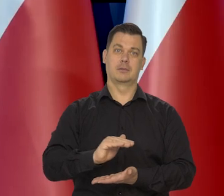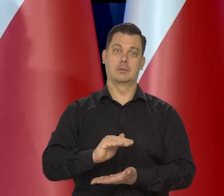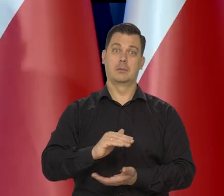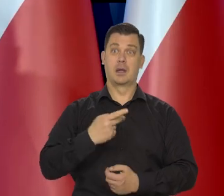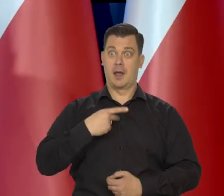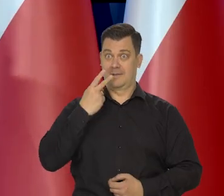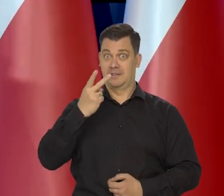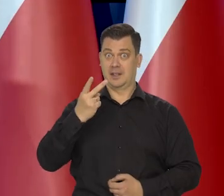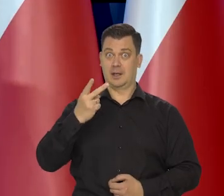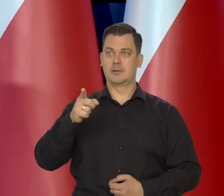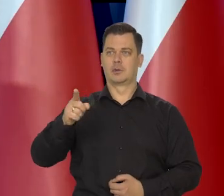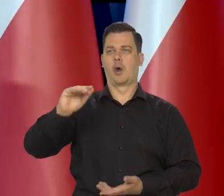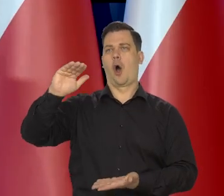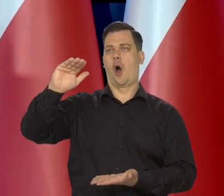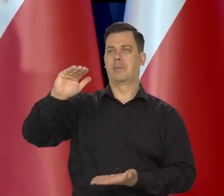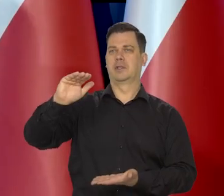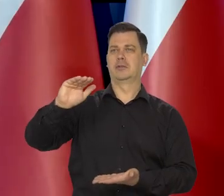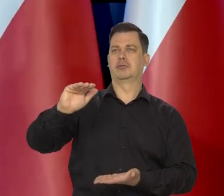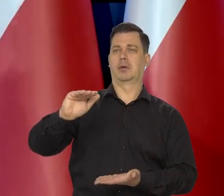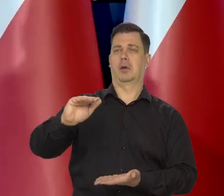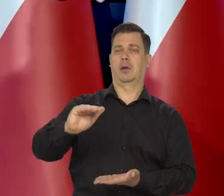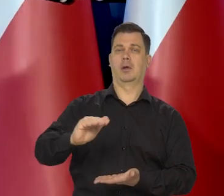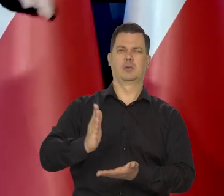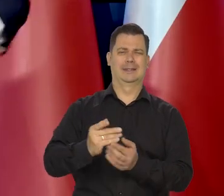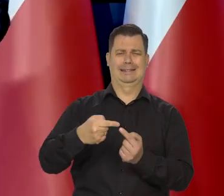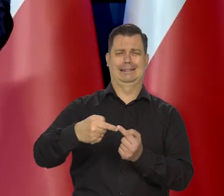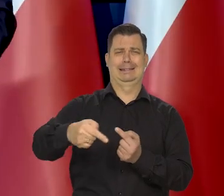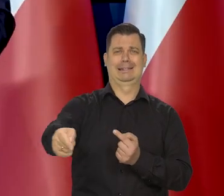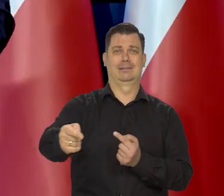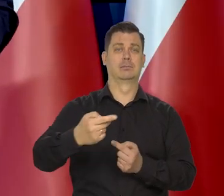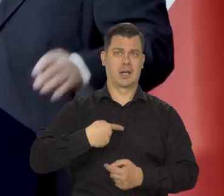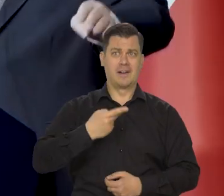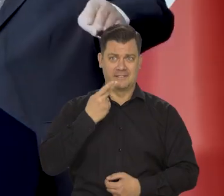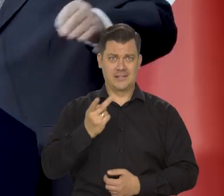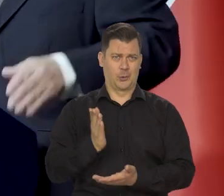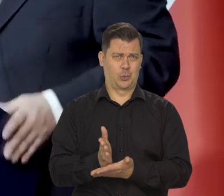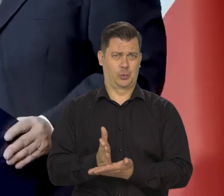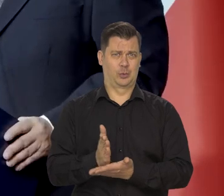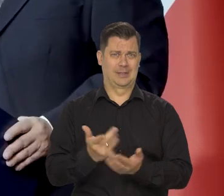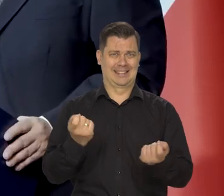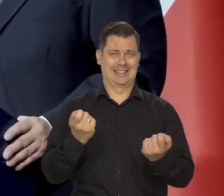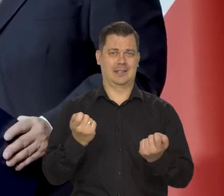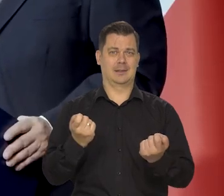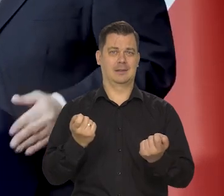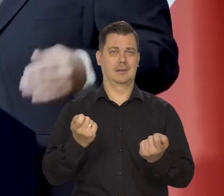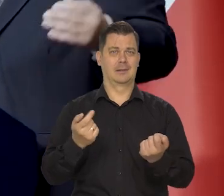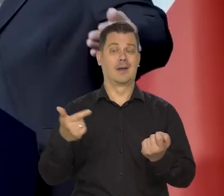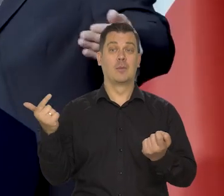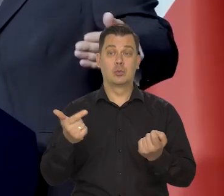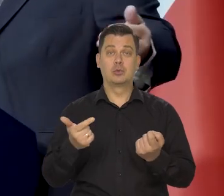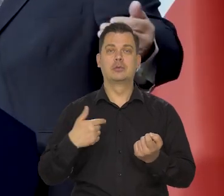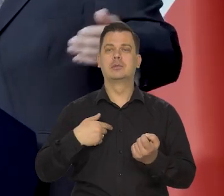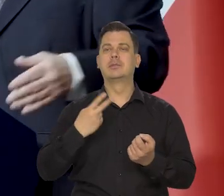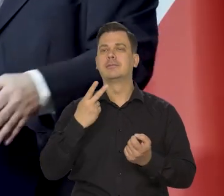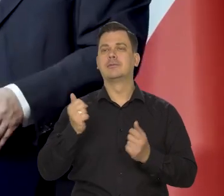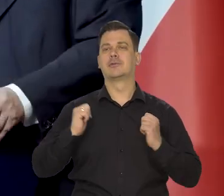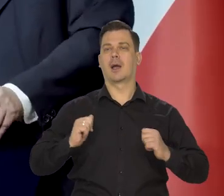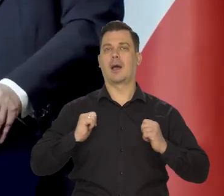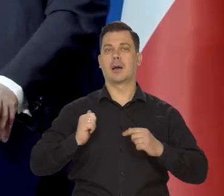Teraz widzimy, że tam już spada, że tam się te schody w dół zaczynają. Już to widzimy, ale dojdźmy do tej krawędzi schodów,